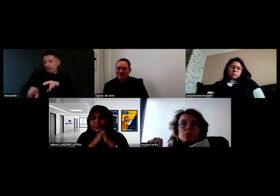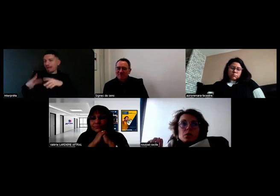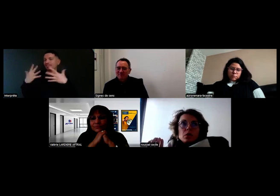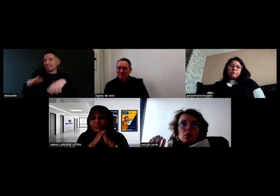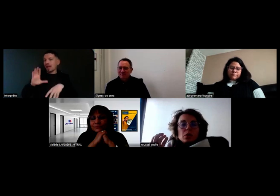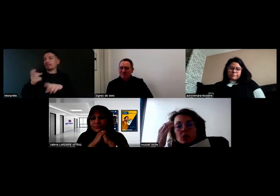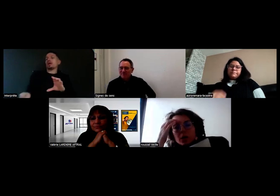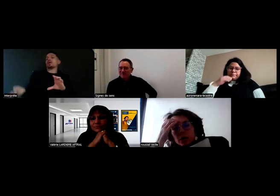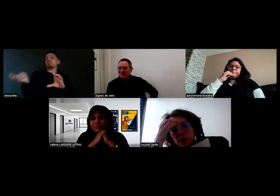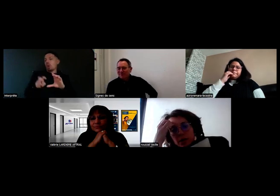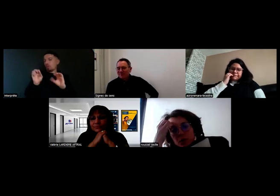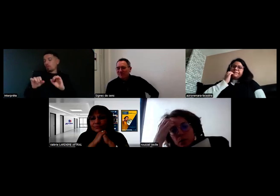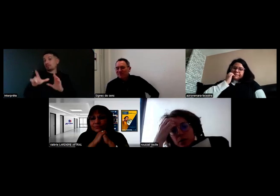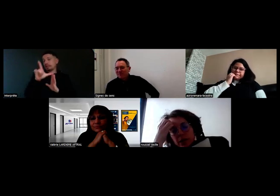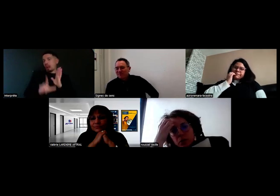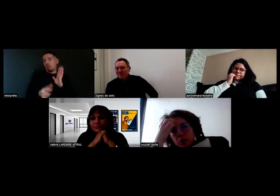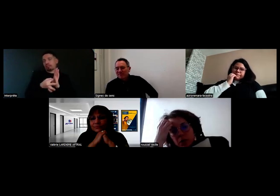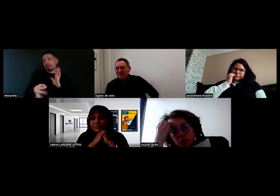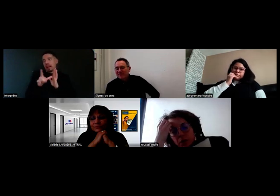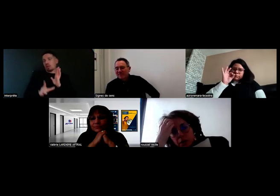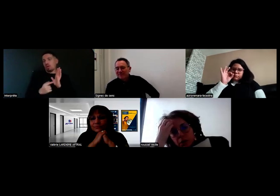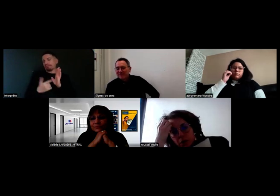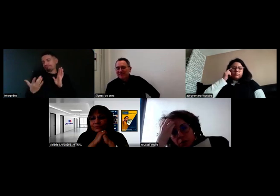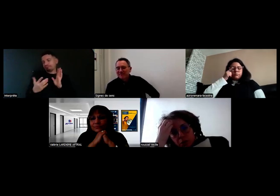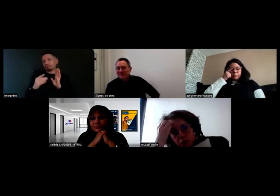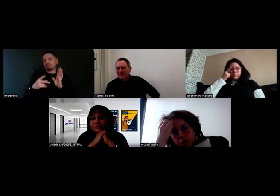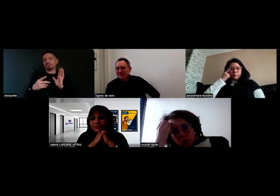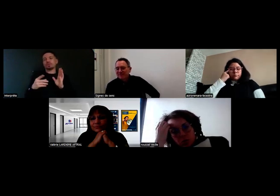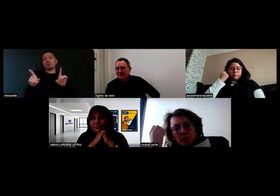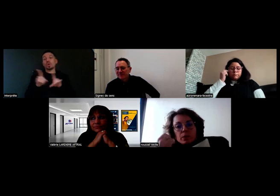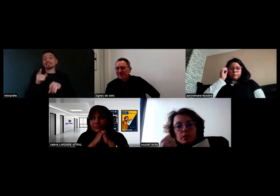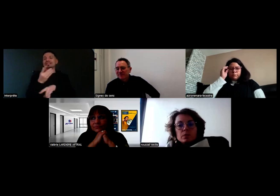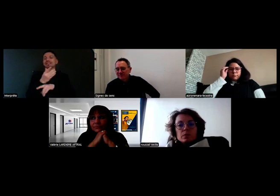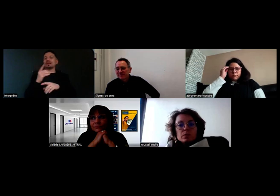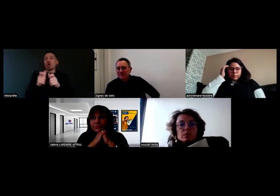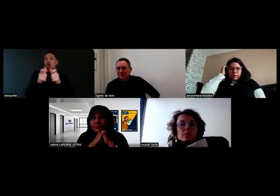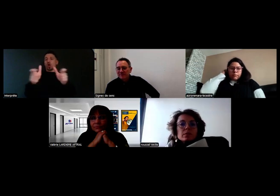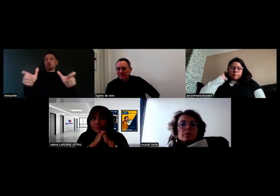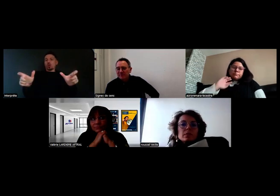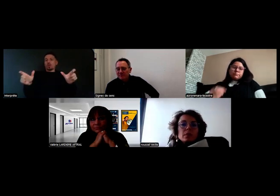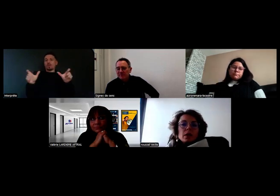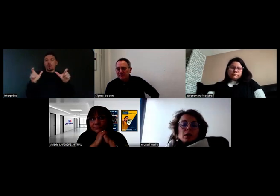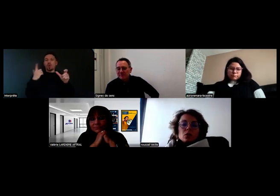Il se pose la question de la sécurité incendie aussi dans l'entrepôt.